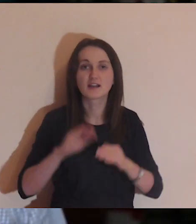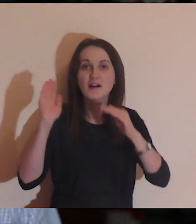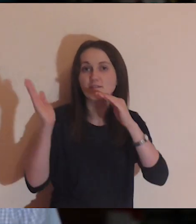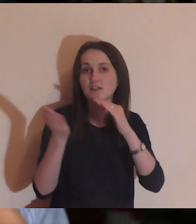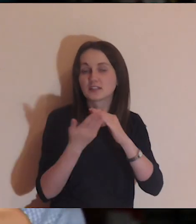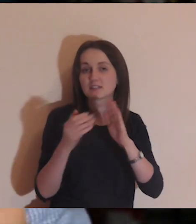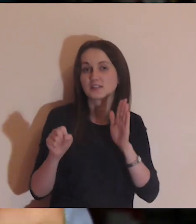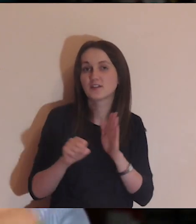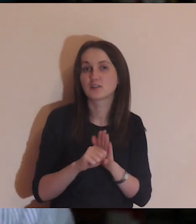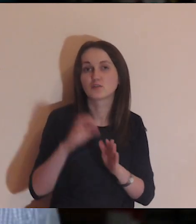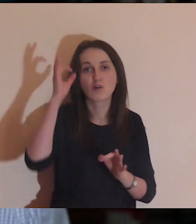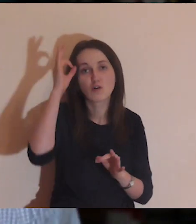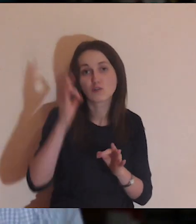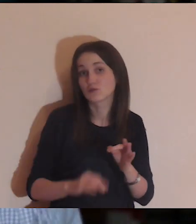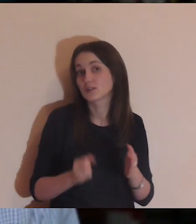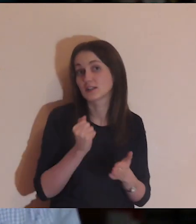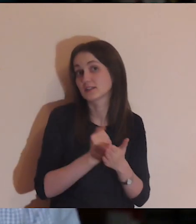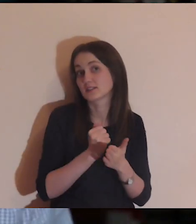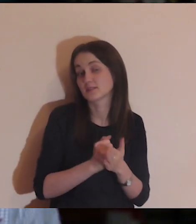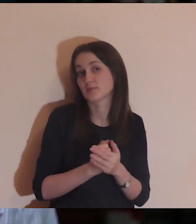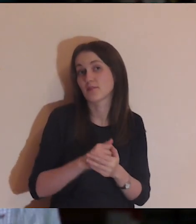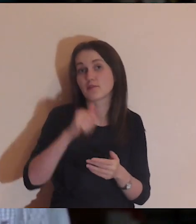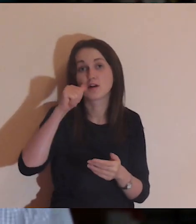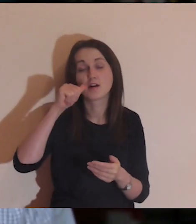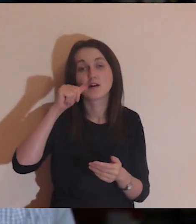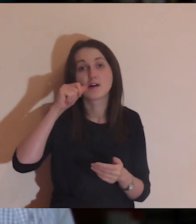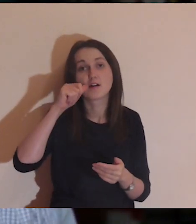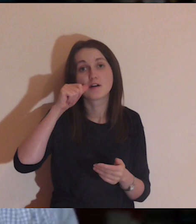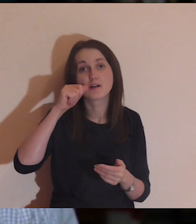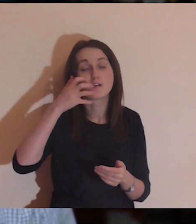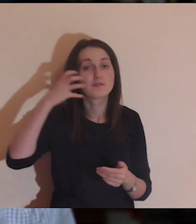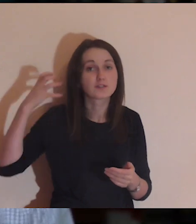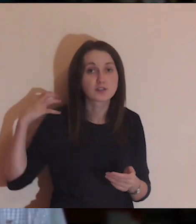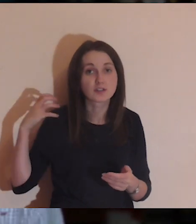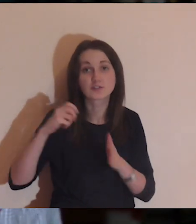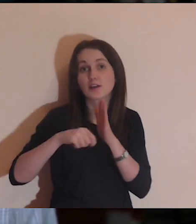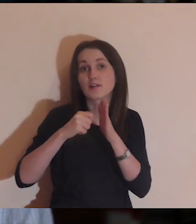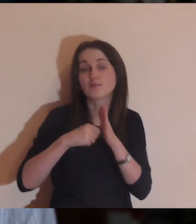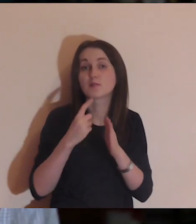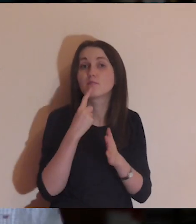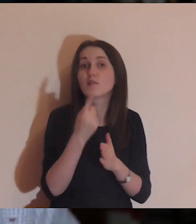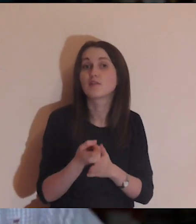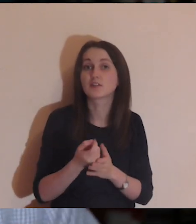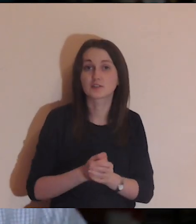i wzywająca do bardzo konkretnych rzeczy. W „Zaprawie" powiedziałem kilka słów o tym,